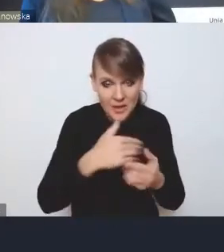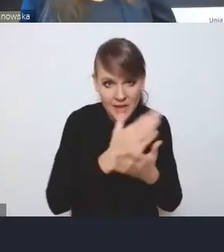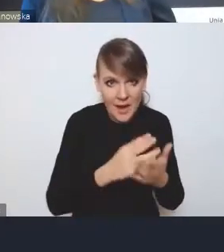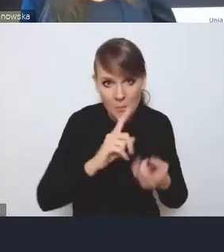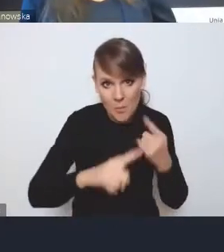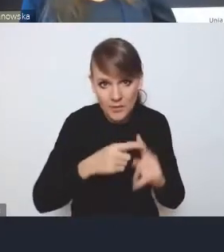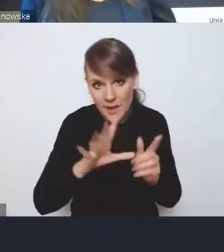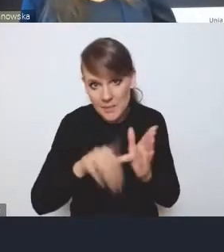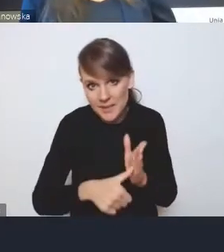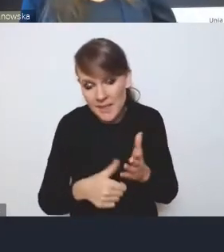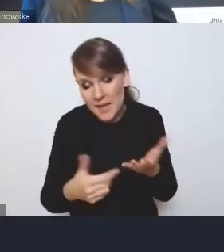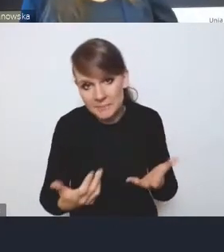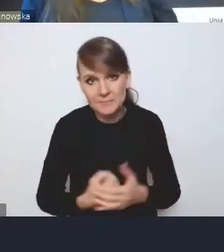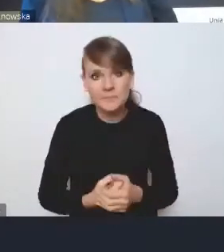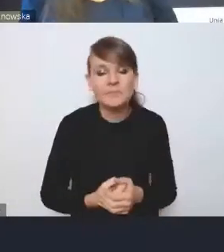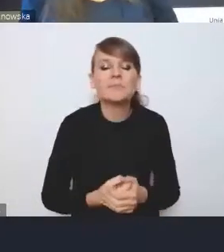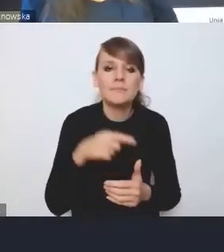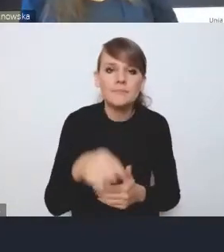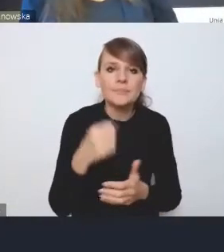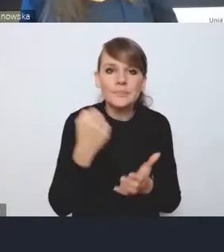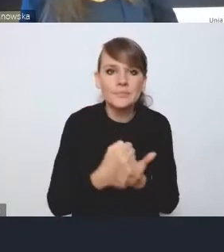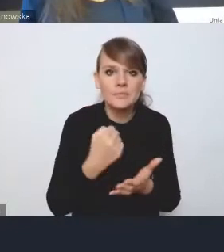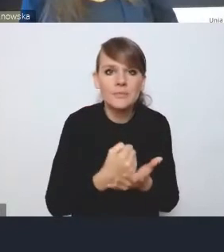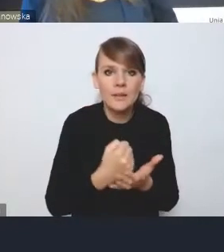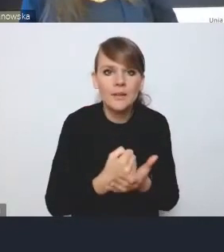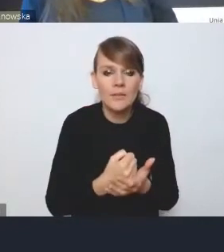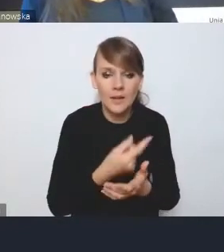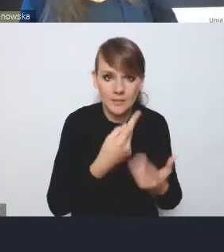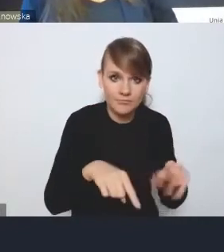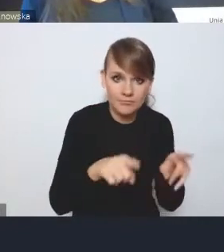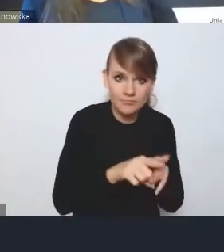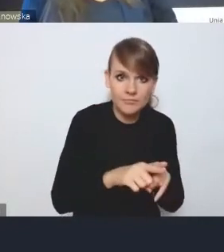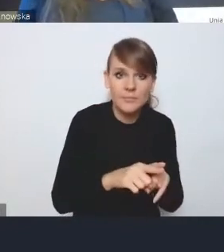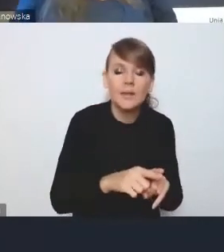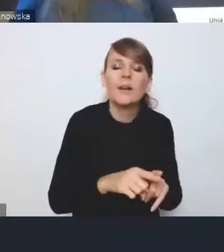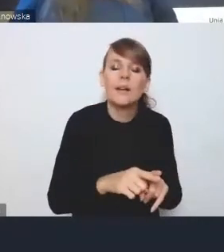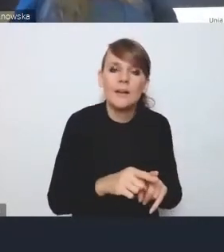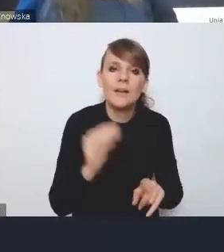w związku z tym kwestia wdrożeniowa, pojawia się jeszcze ten element oceny działań